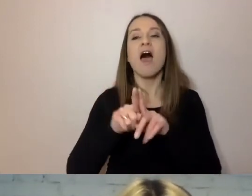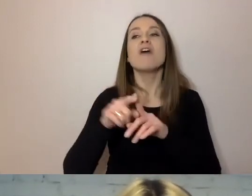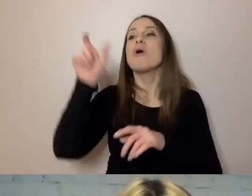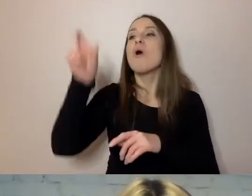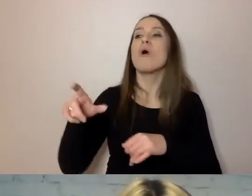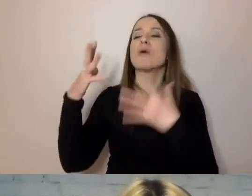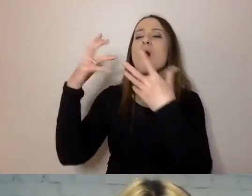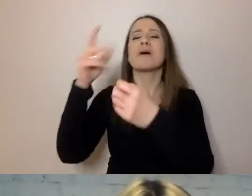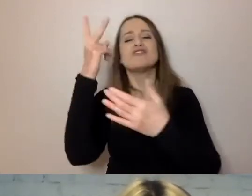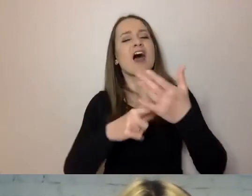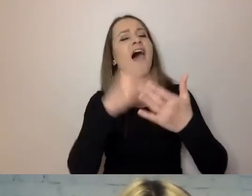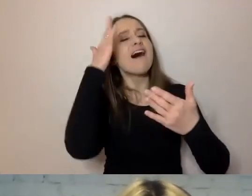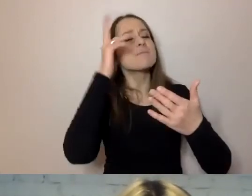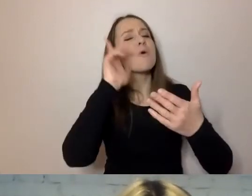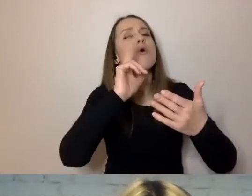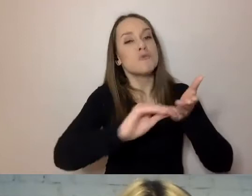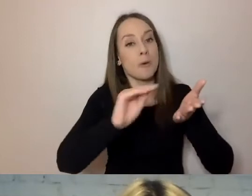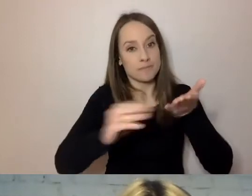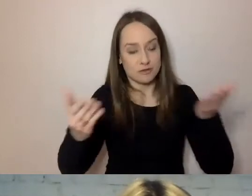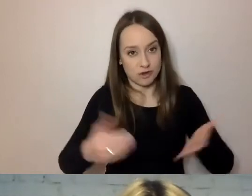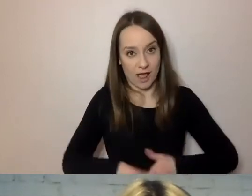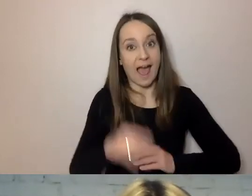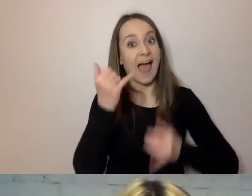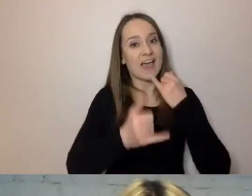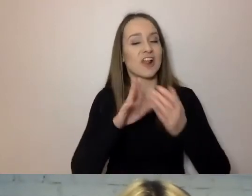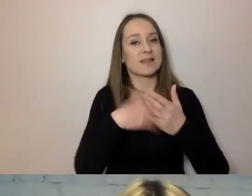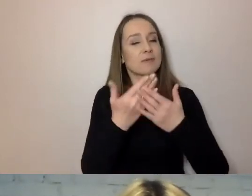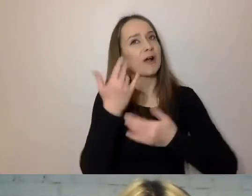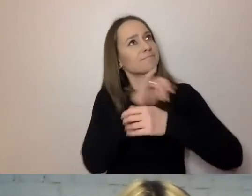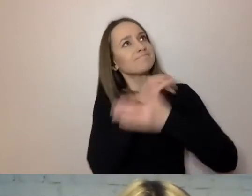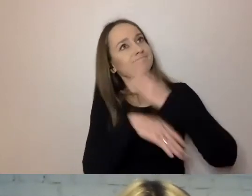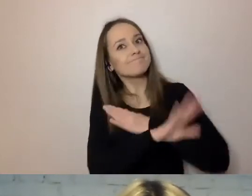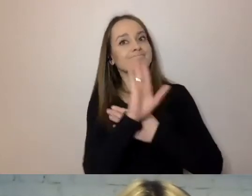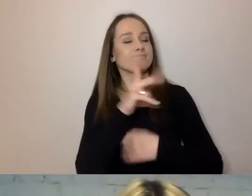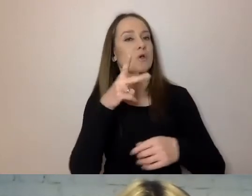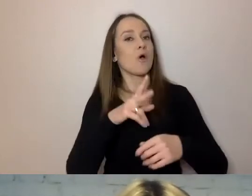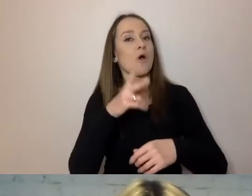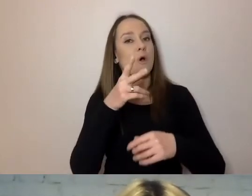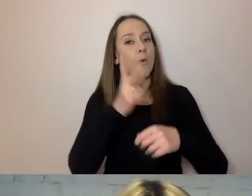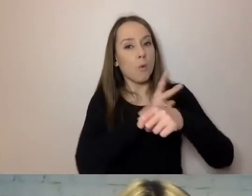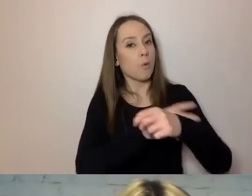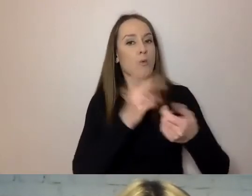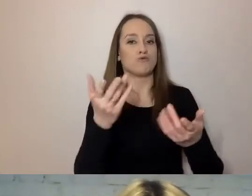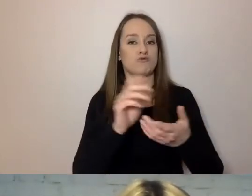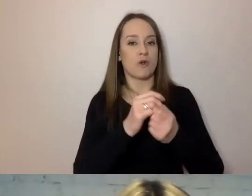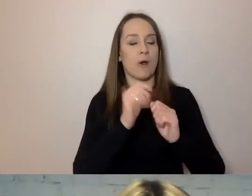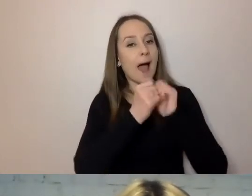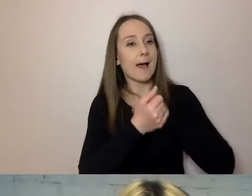Jeśli pisze w imieniu urzędu czy komórki, np. dzielnica zaprasza na spotkanie mieszkańców,